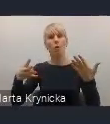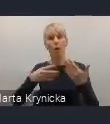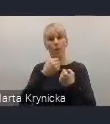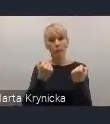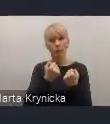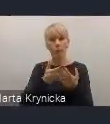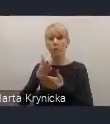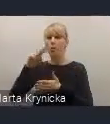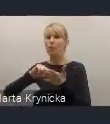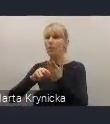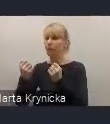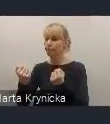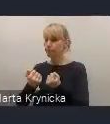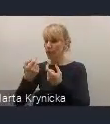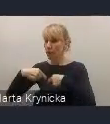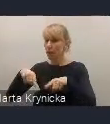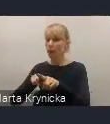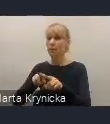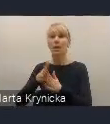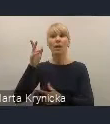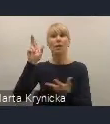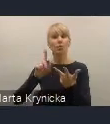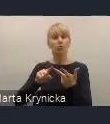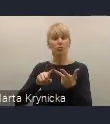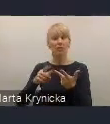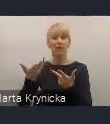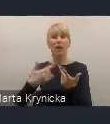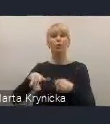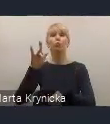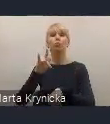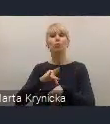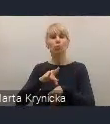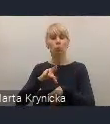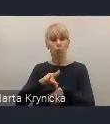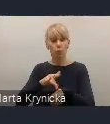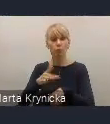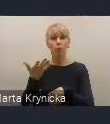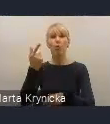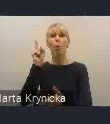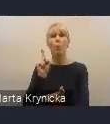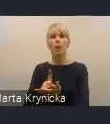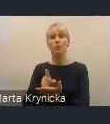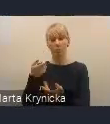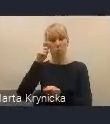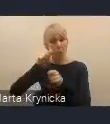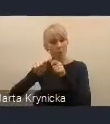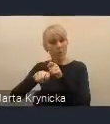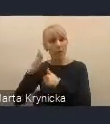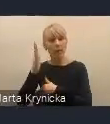oraz ocena skuteczności tych wprowadzanych rozwiązań prawnych, organizacyjnych, czy finansowych